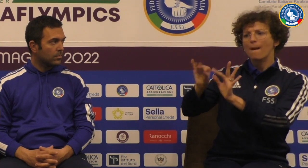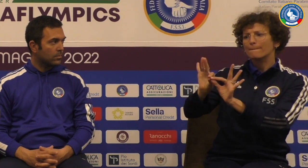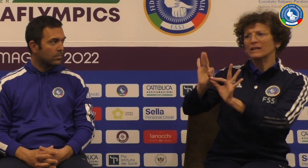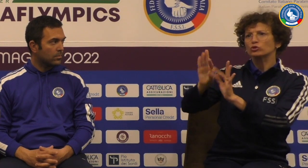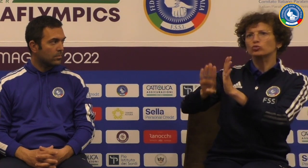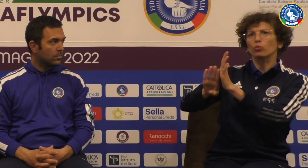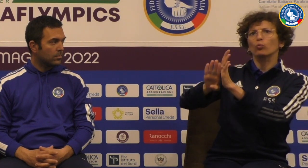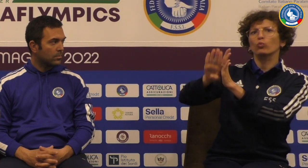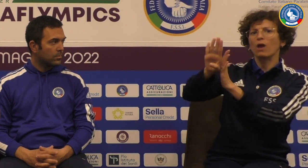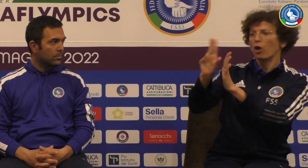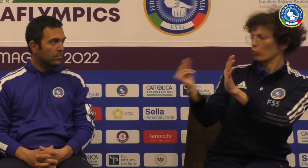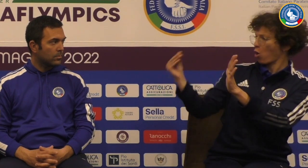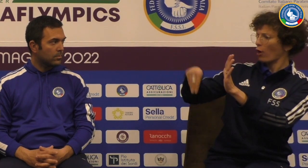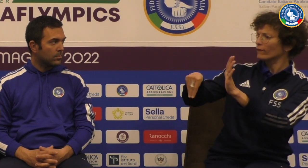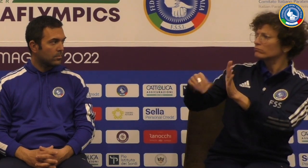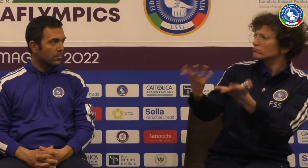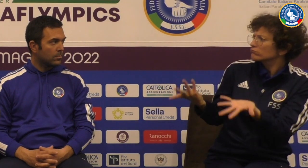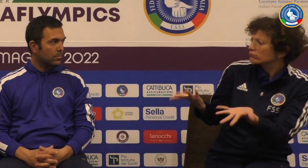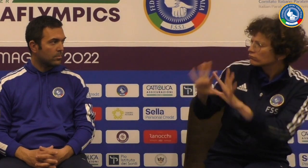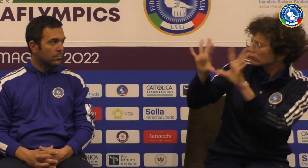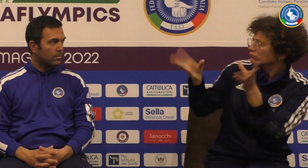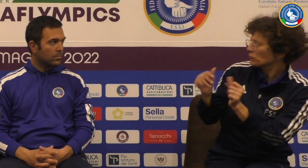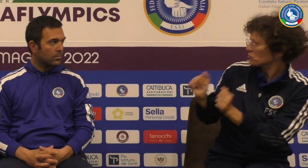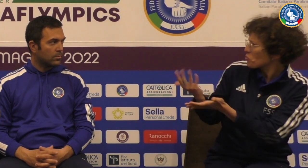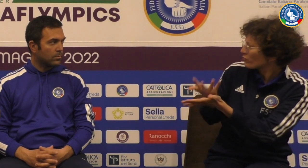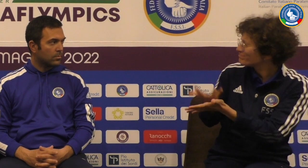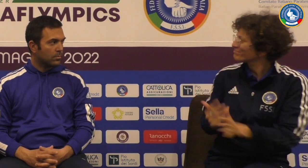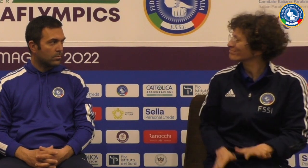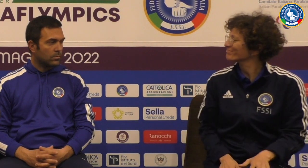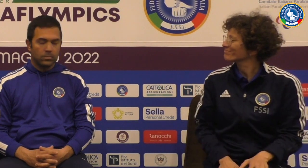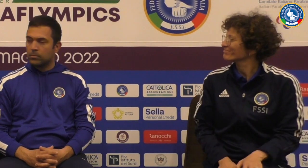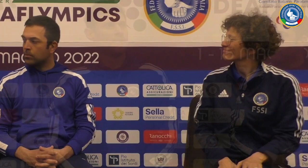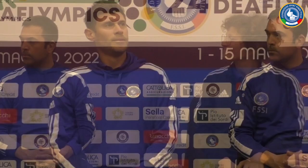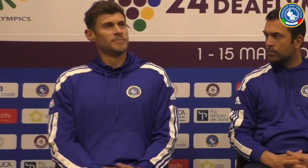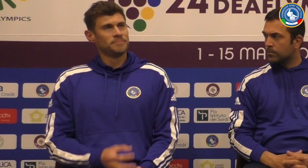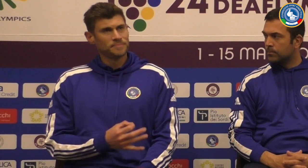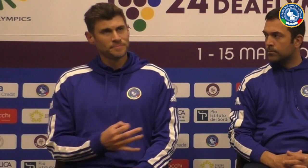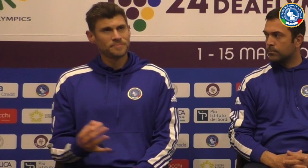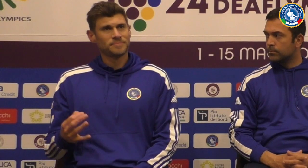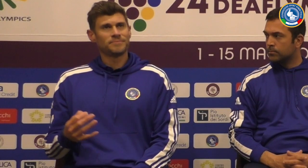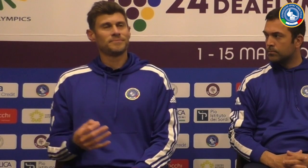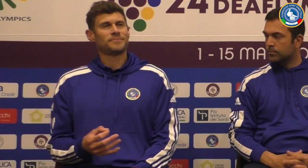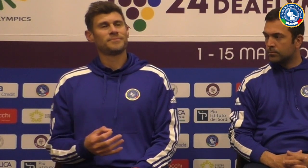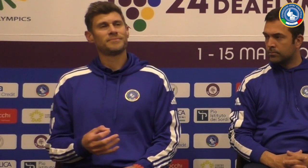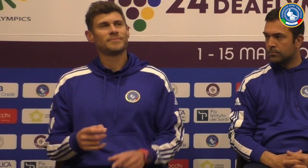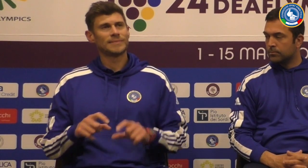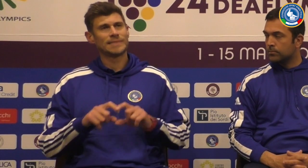la crescita che si è avuto in questa defilippis con questa volta